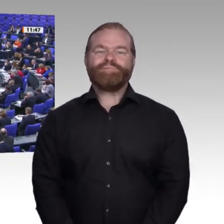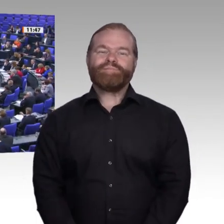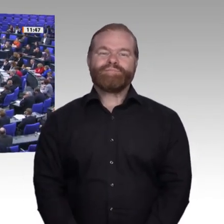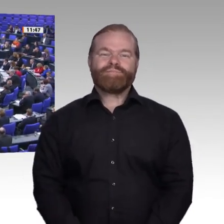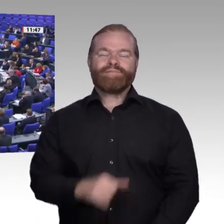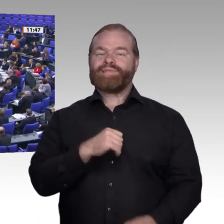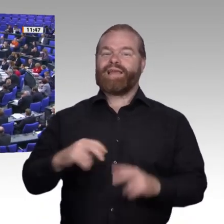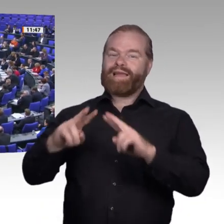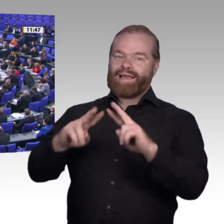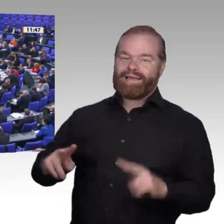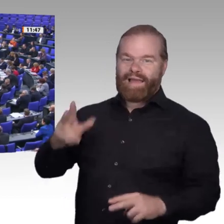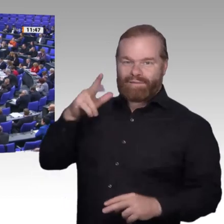scheint.